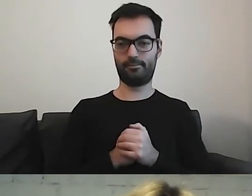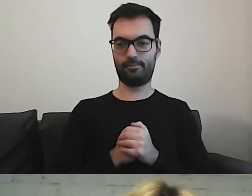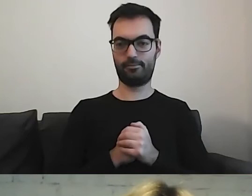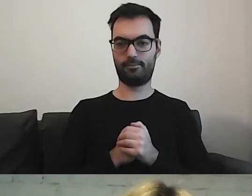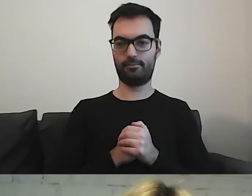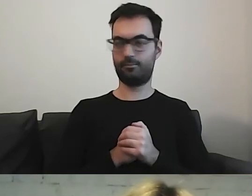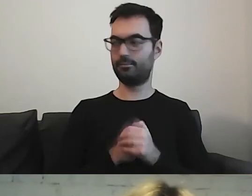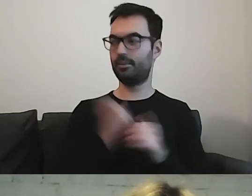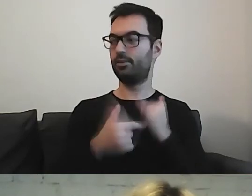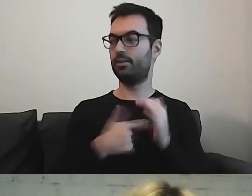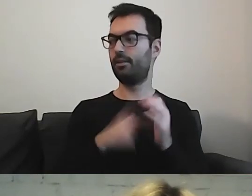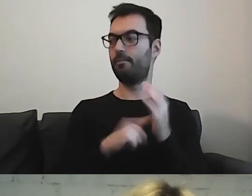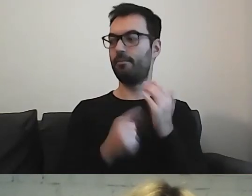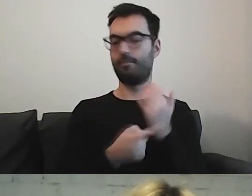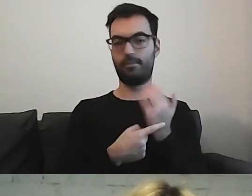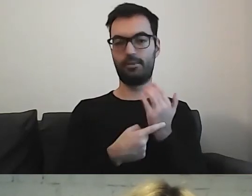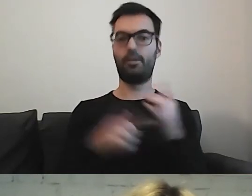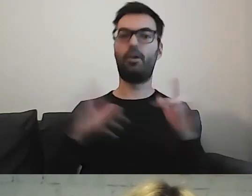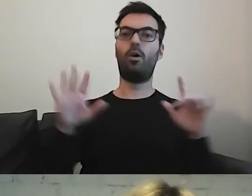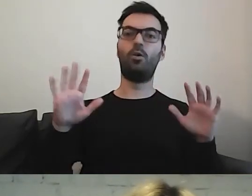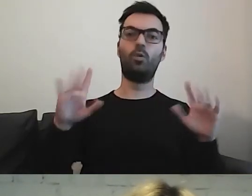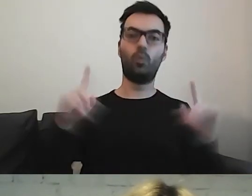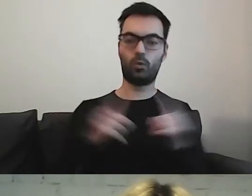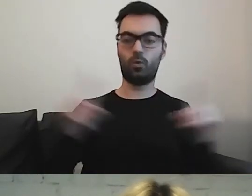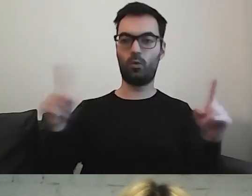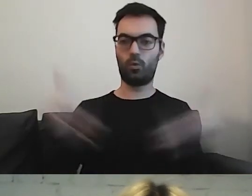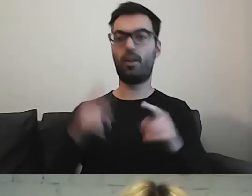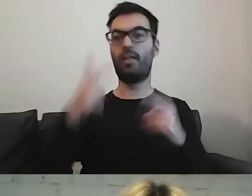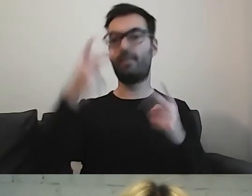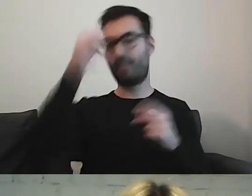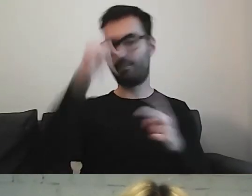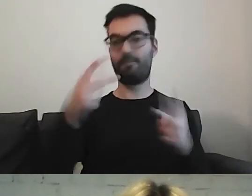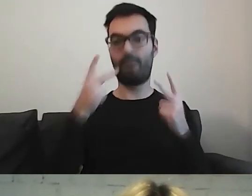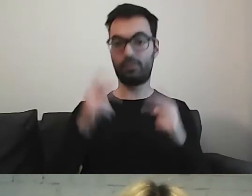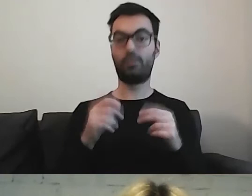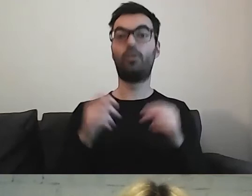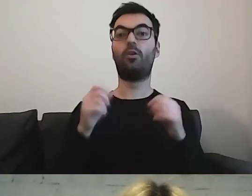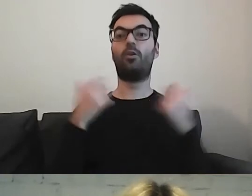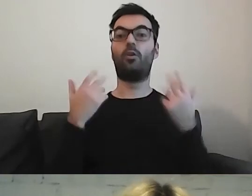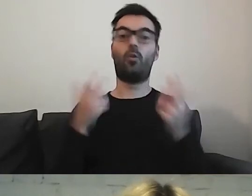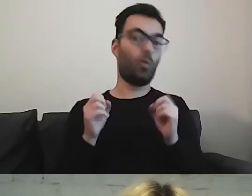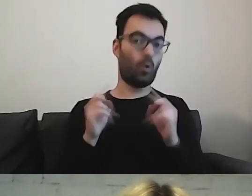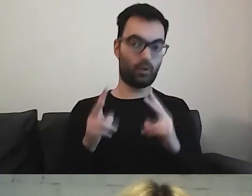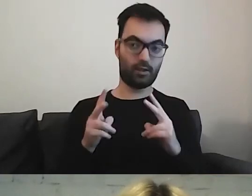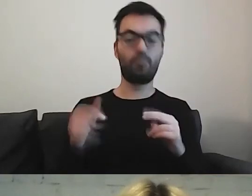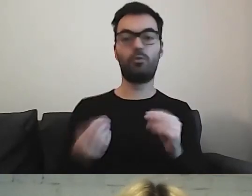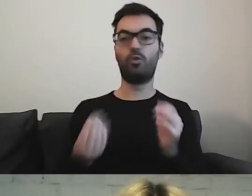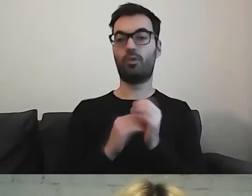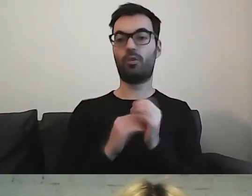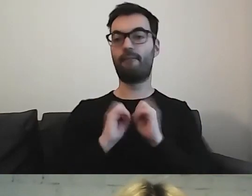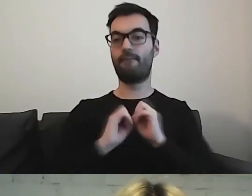Jeżeli to są skróty, bardzo ważne nazwy, wytłumaczmy to na samym początku.